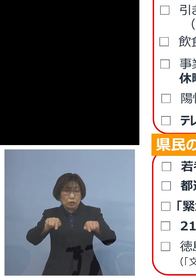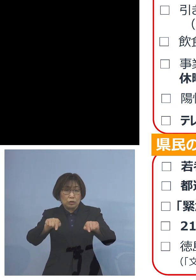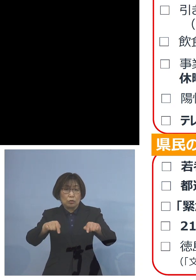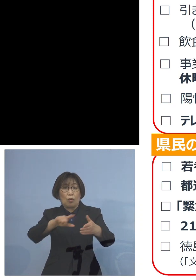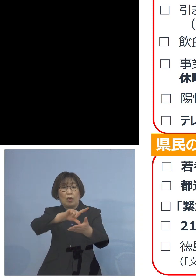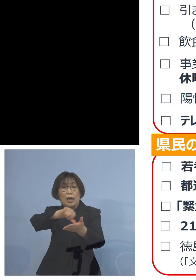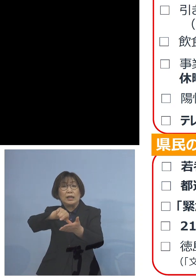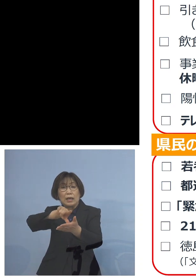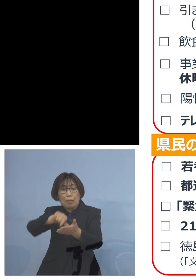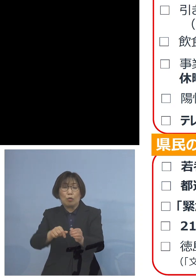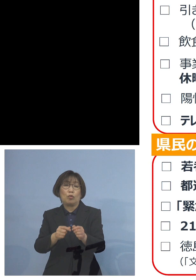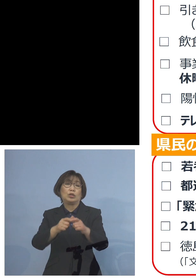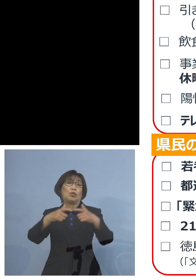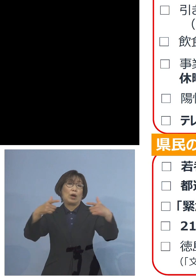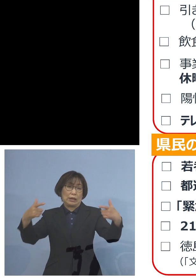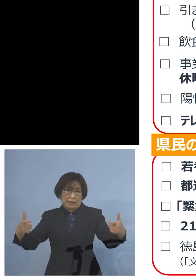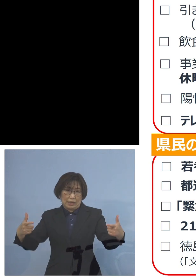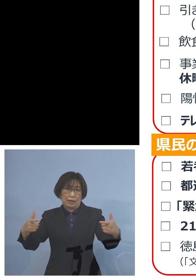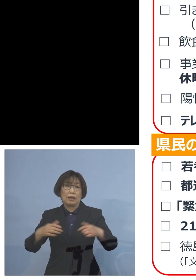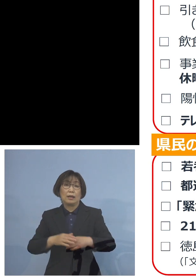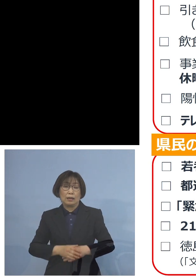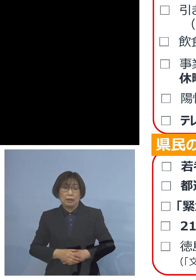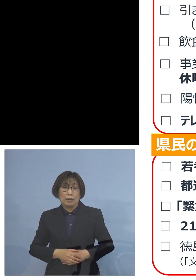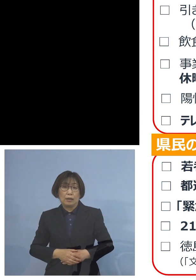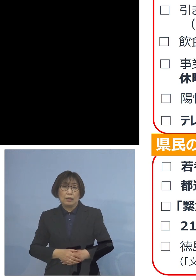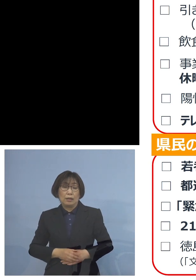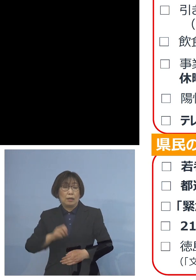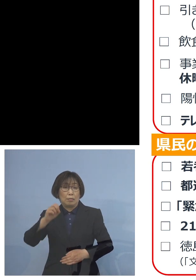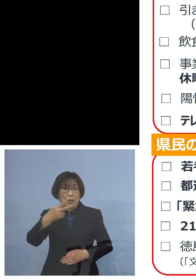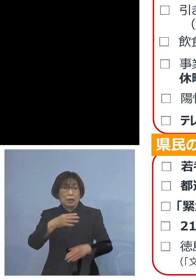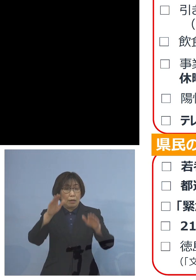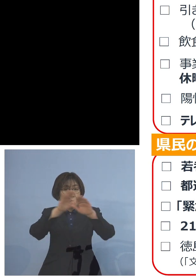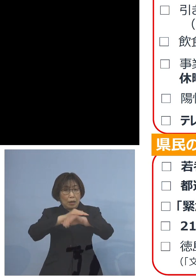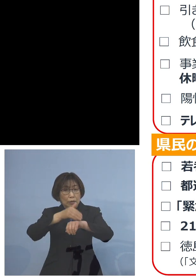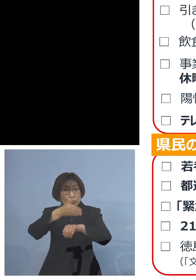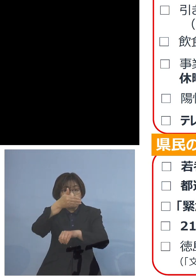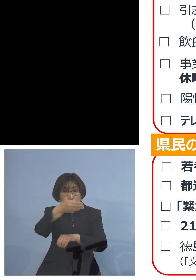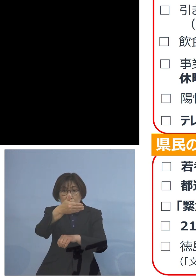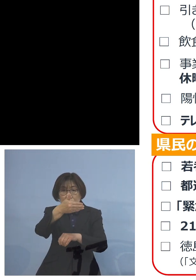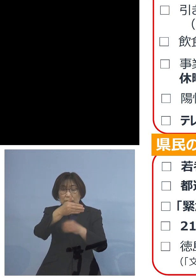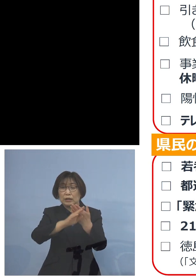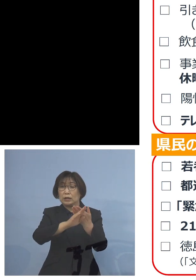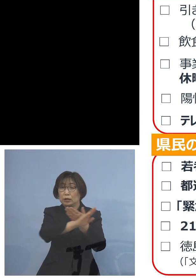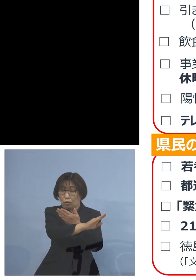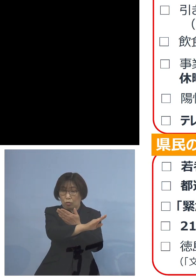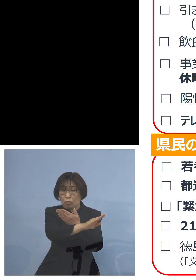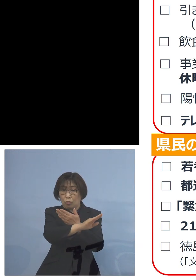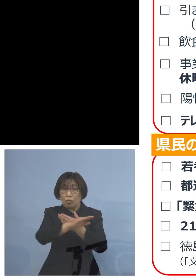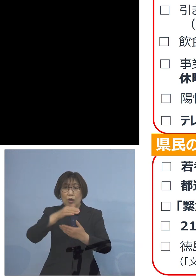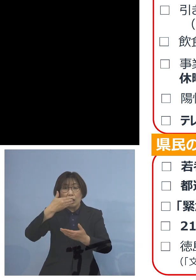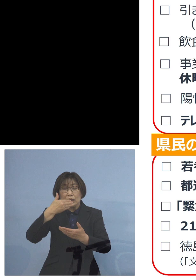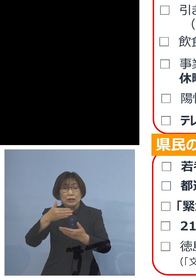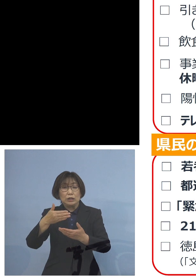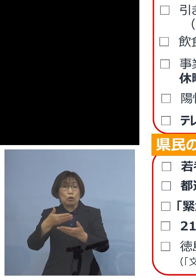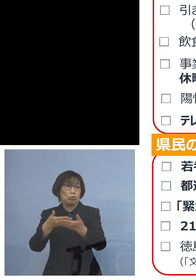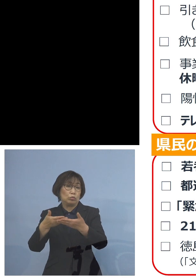また21時以降、先ほど 飲食店の時短の要請がかかっている時間帯